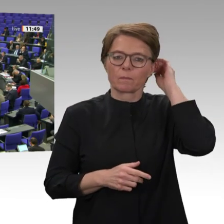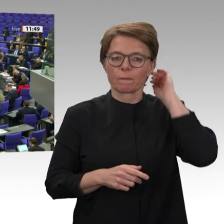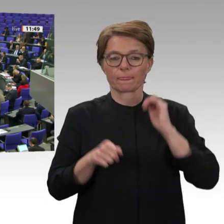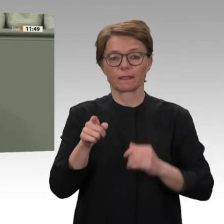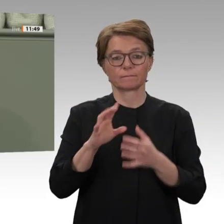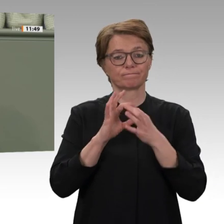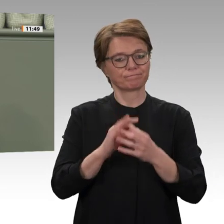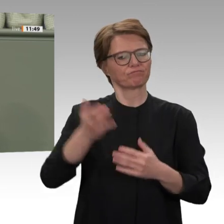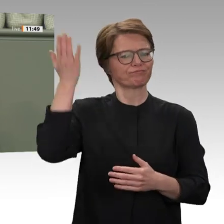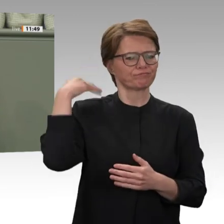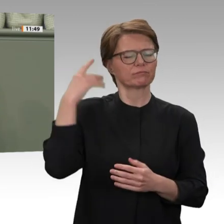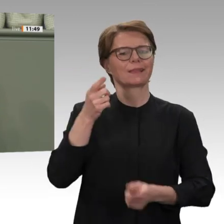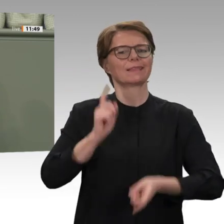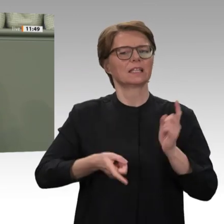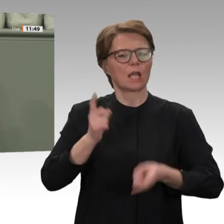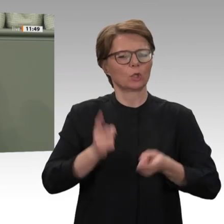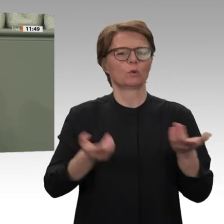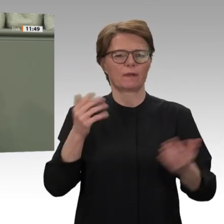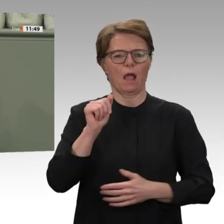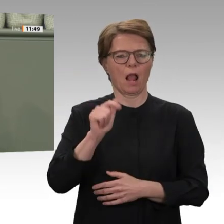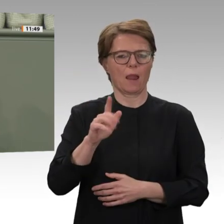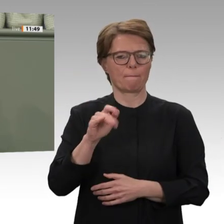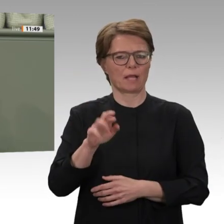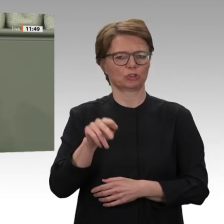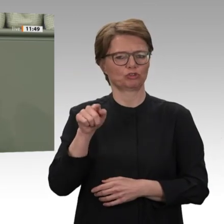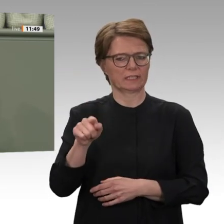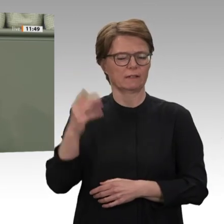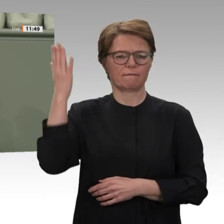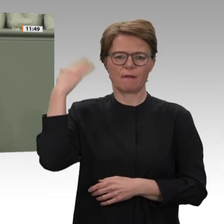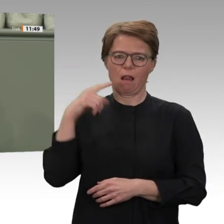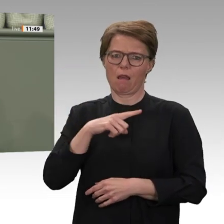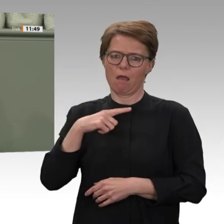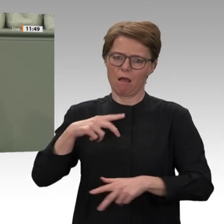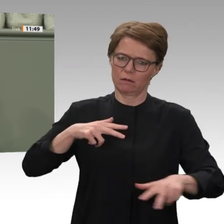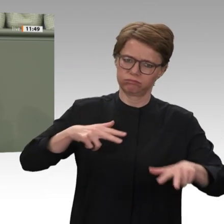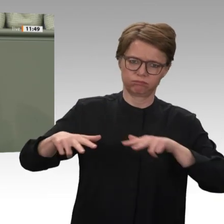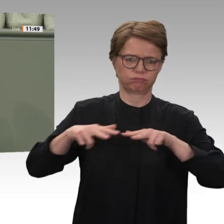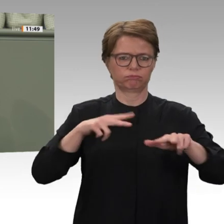politischen und sozialen Rechte auf die Straße und streikten. Sie haben ihre Revolution